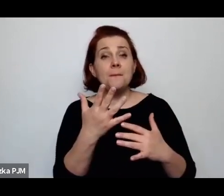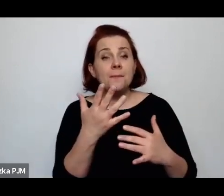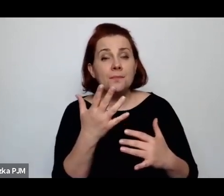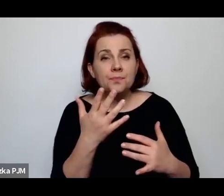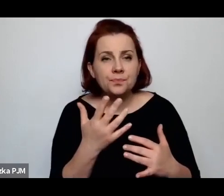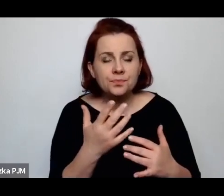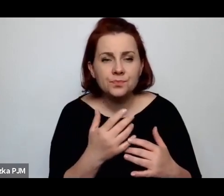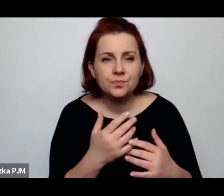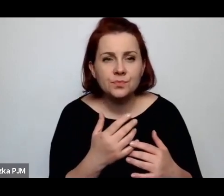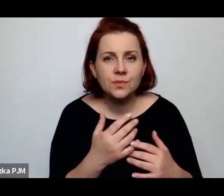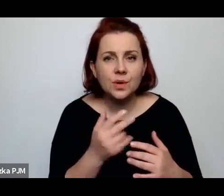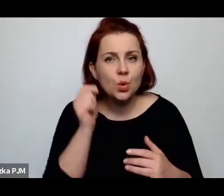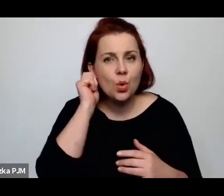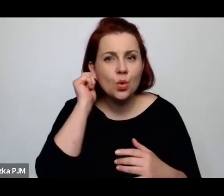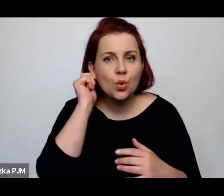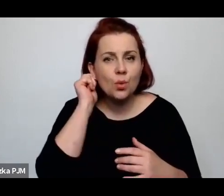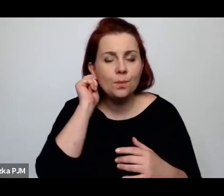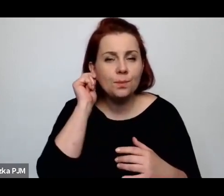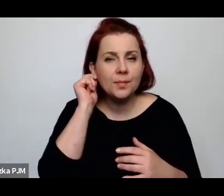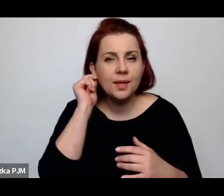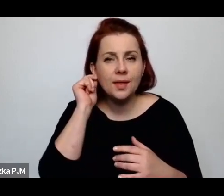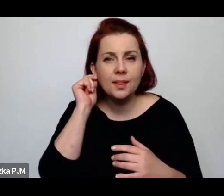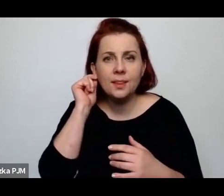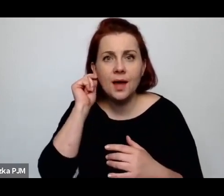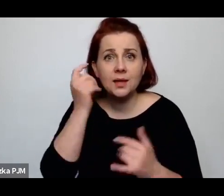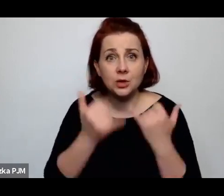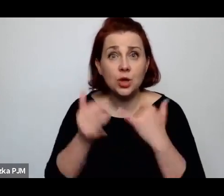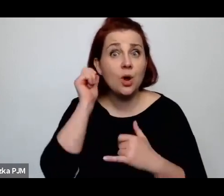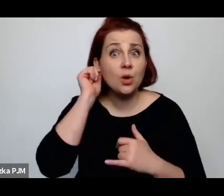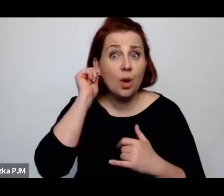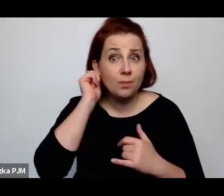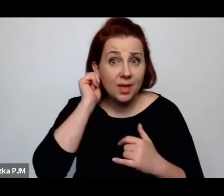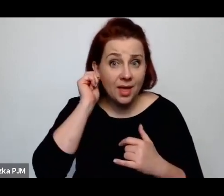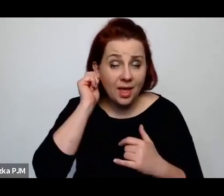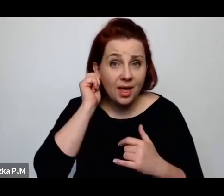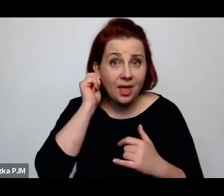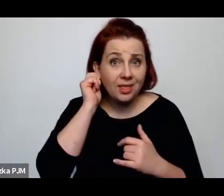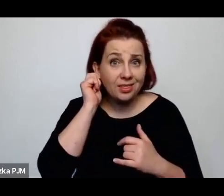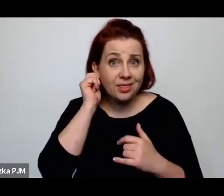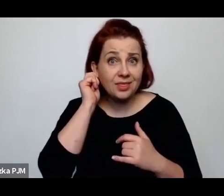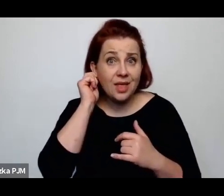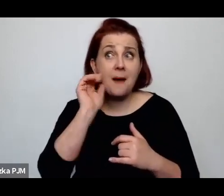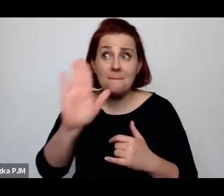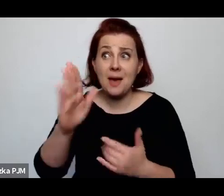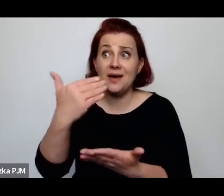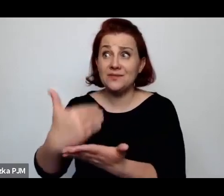Że tam, gdzie kobieta mogła liczyć – mimo wszystko – na wsparcie społeczności, rodziny